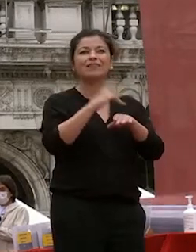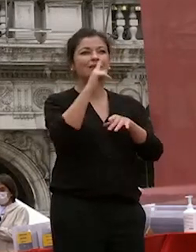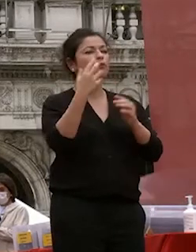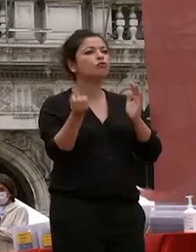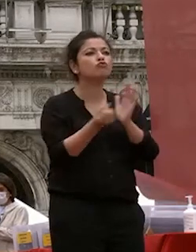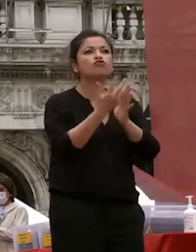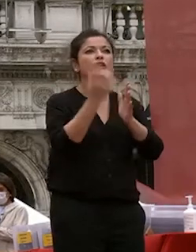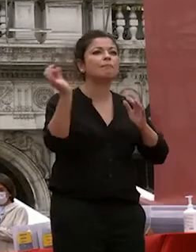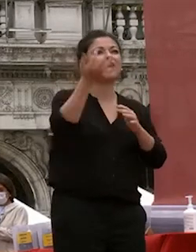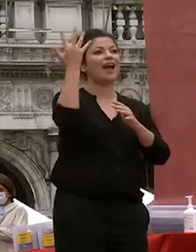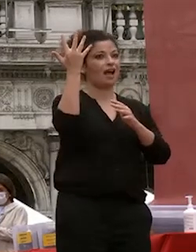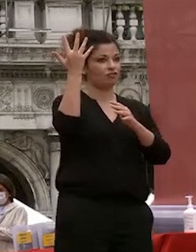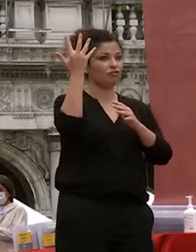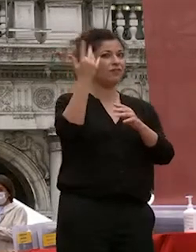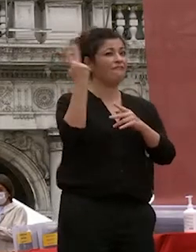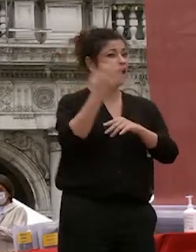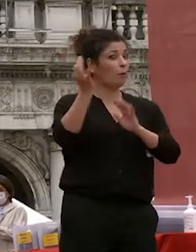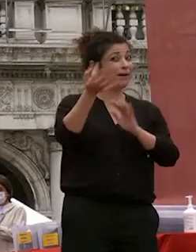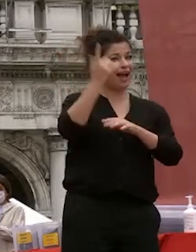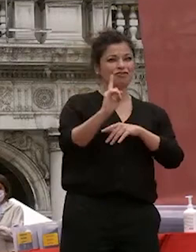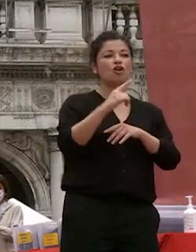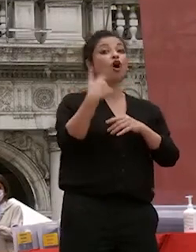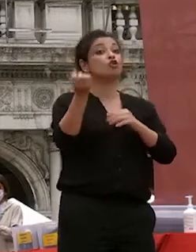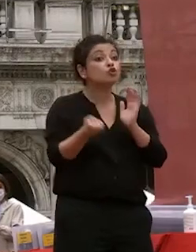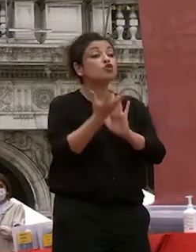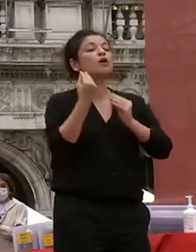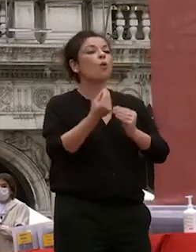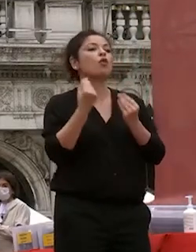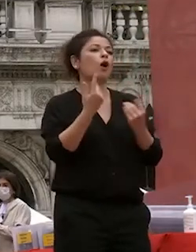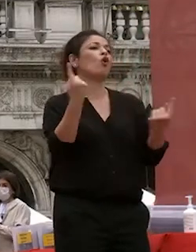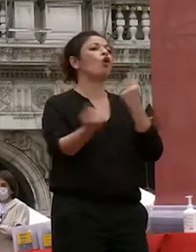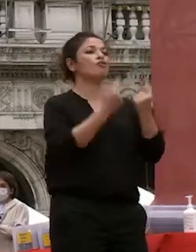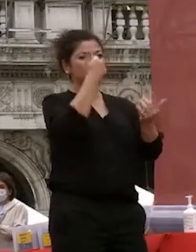caso e avviene se ci sono le condizioni le scoperte più importanti sono spesso